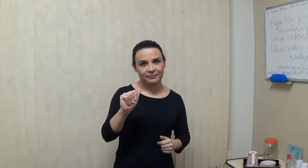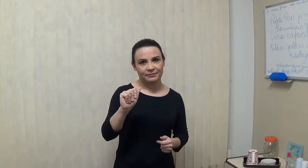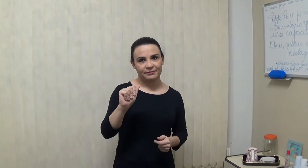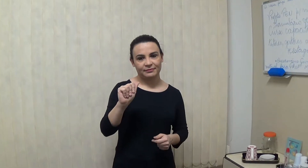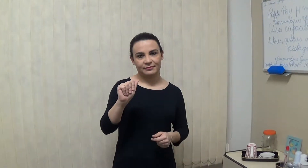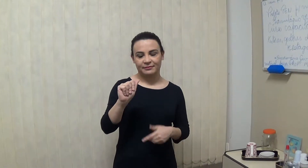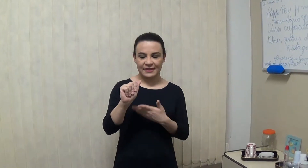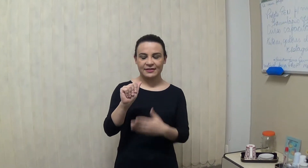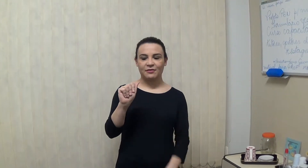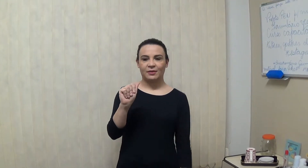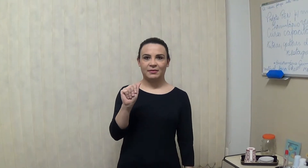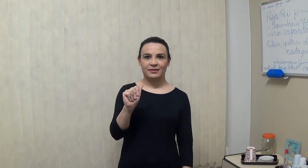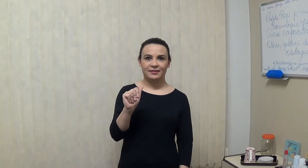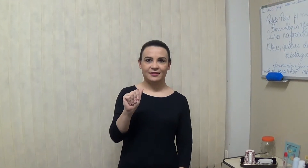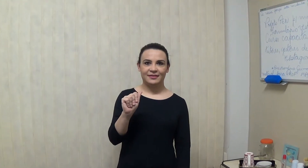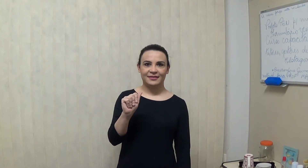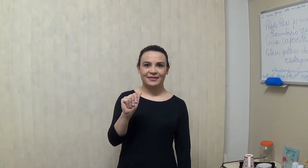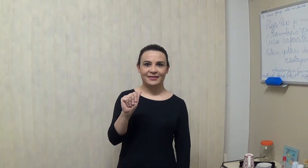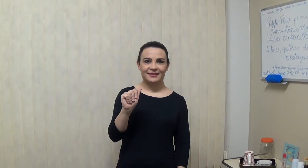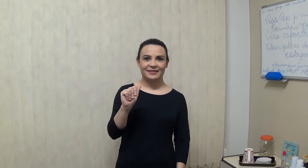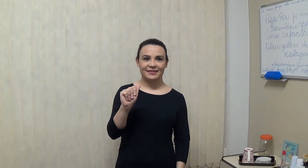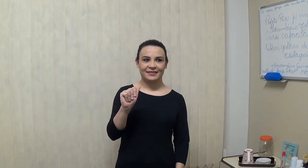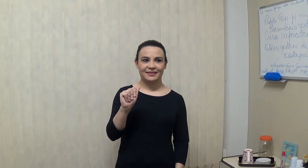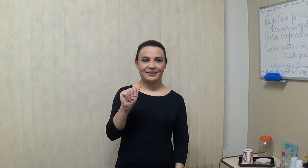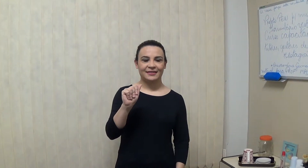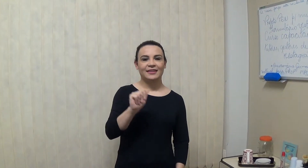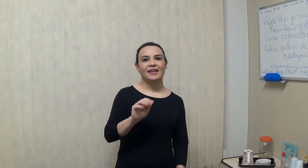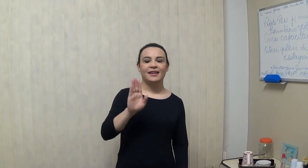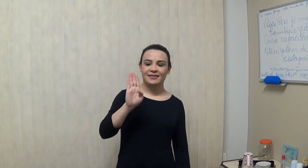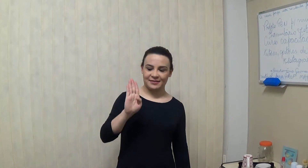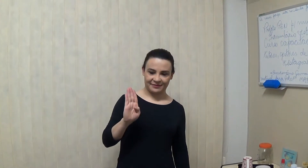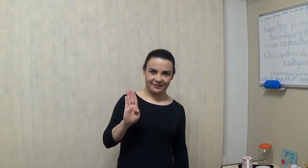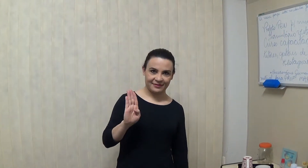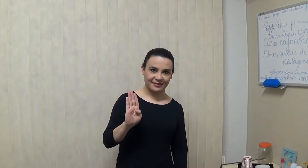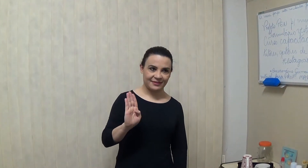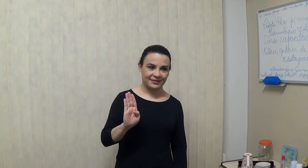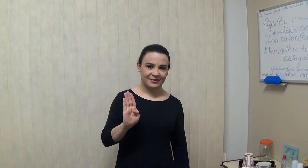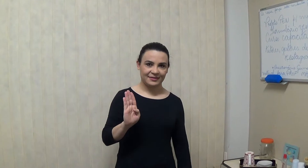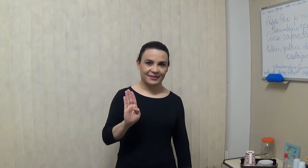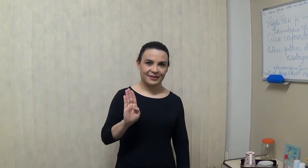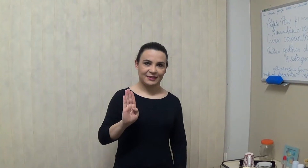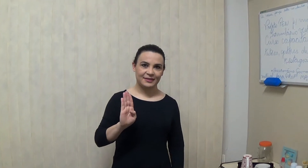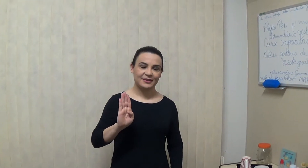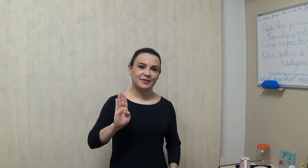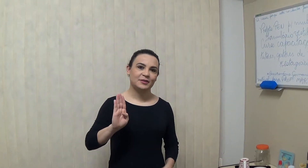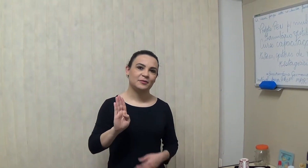muito bom e a letra B? é assim